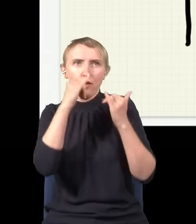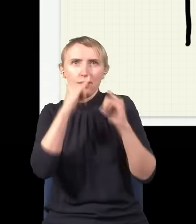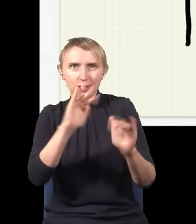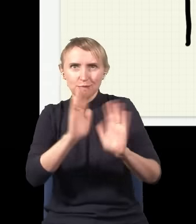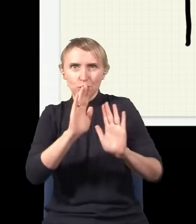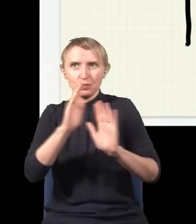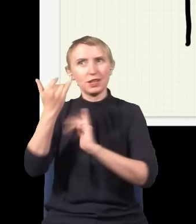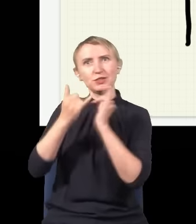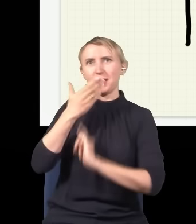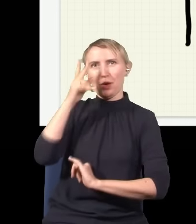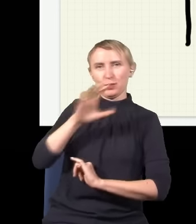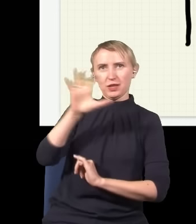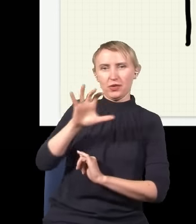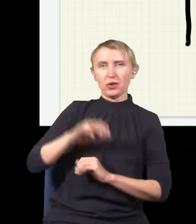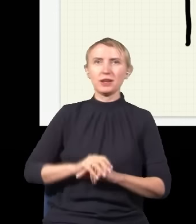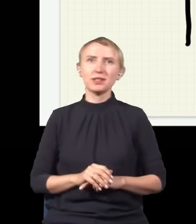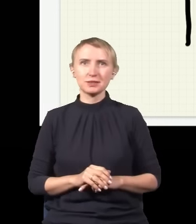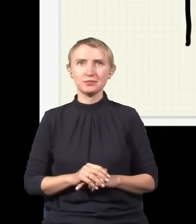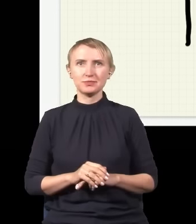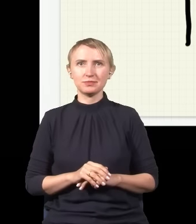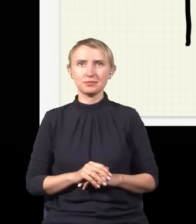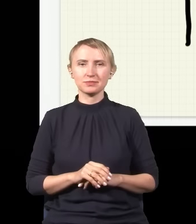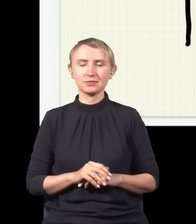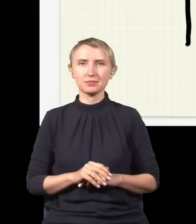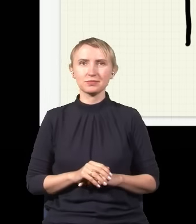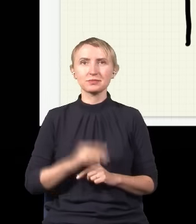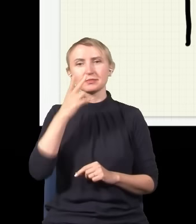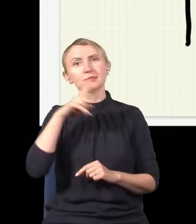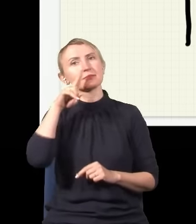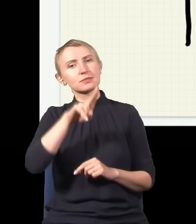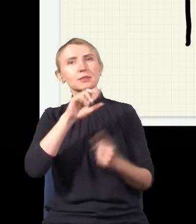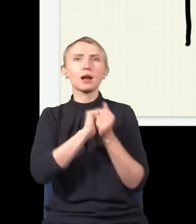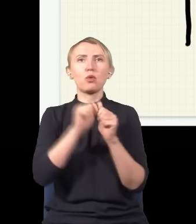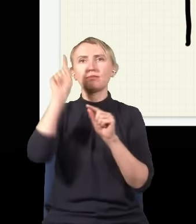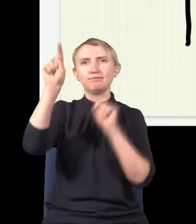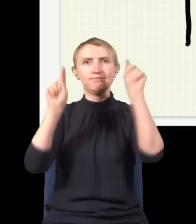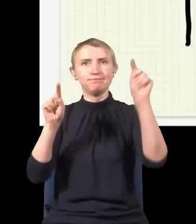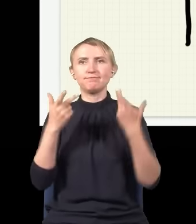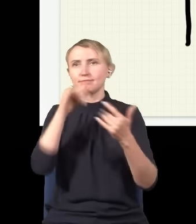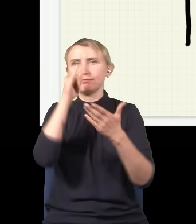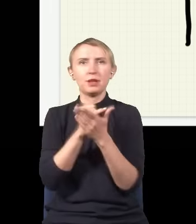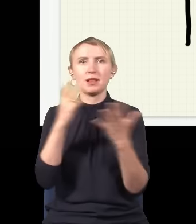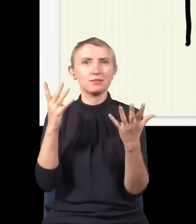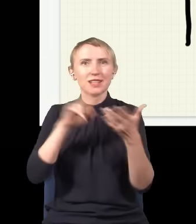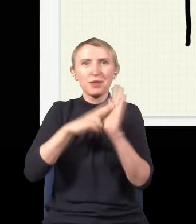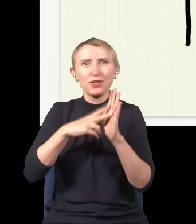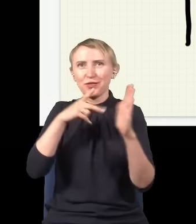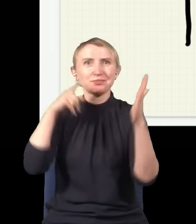niż jak jest nieobserwowany. Jak patrzymy, gdzie jest foton, to on jest albo tu, albo tu. Co więcej, nie jesteśmy w stanie przewidzieć, gdzie go złapiemy – zgodnie z tym,